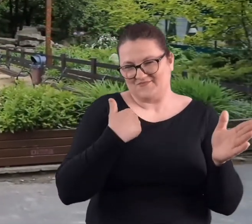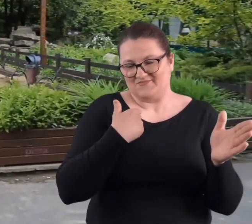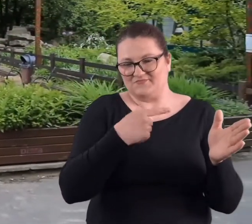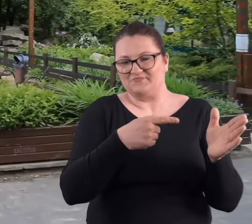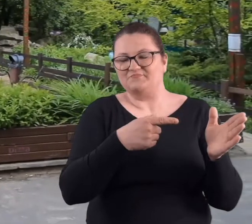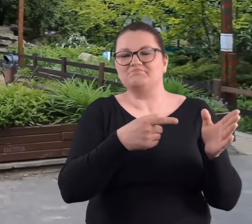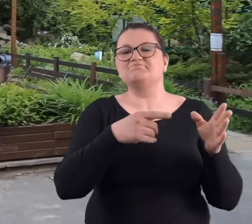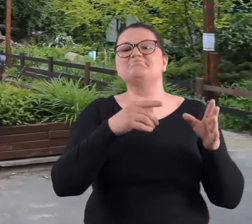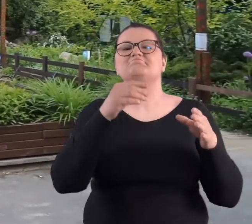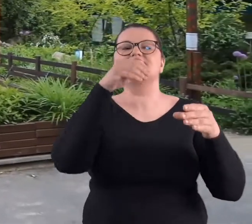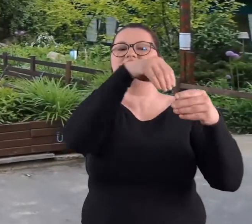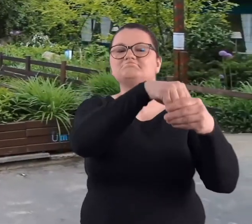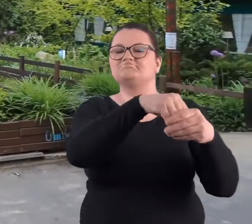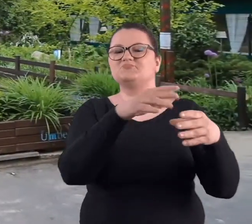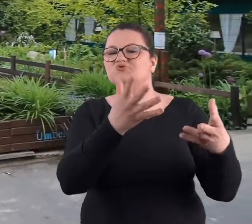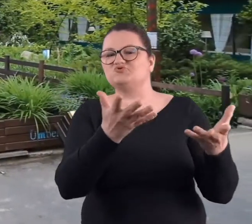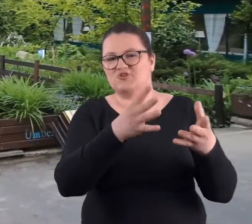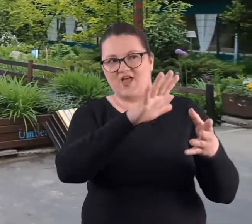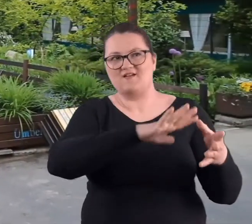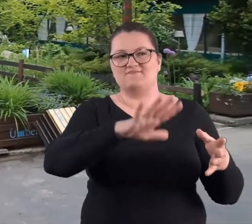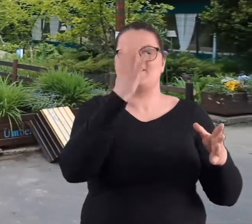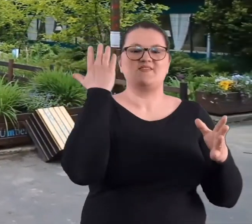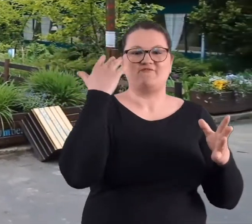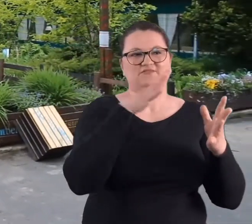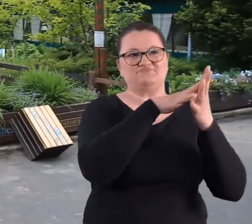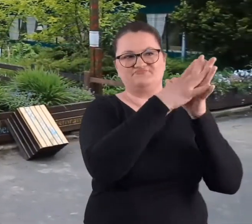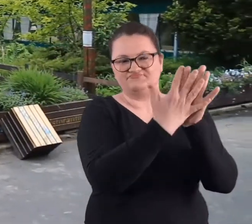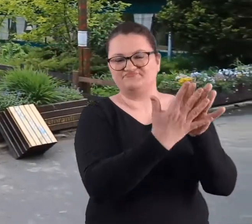była w ruinach dawnej radiostacji.